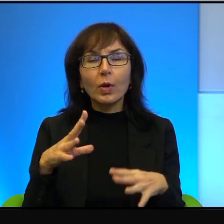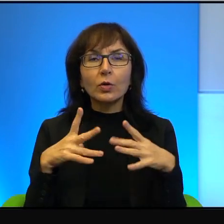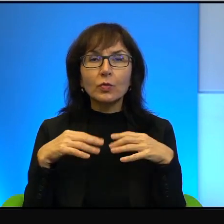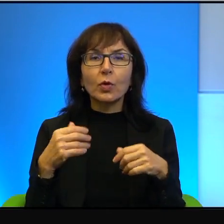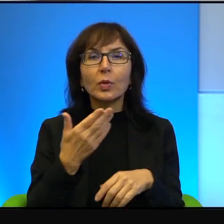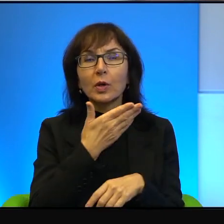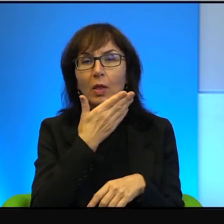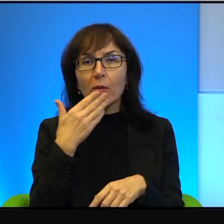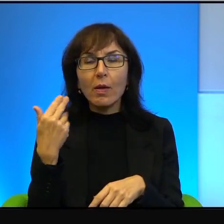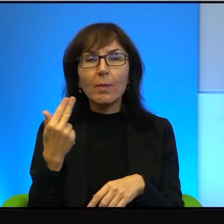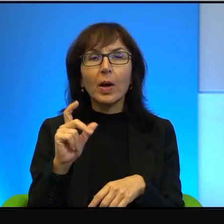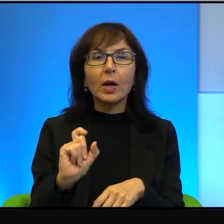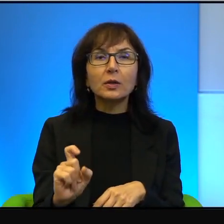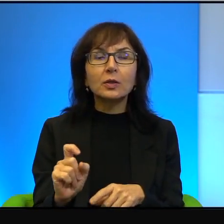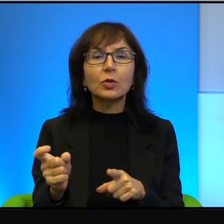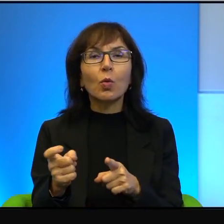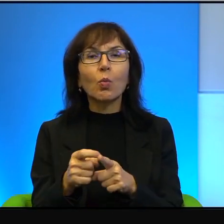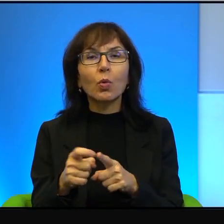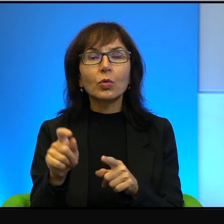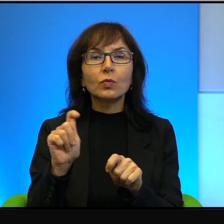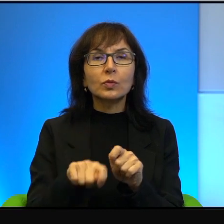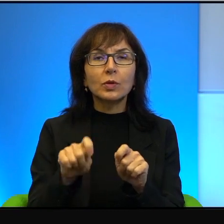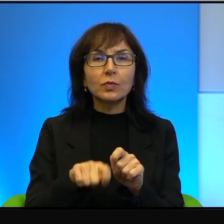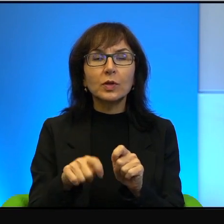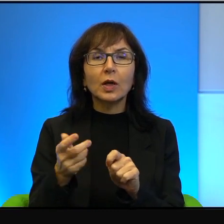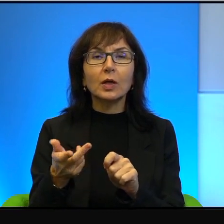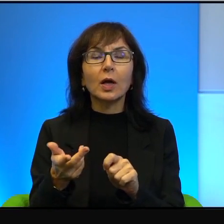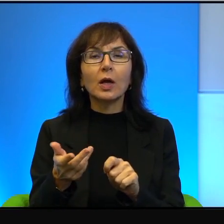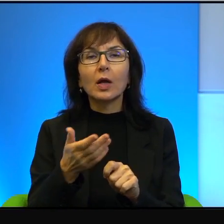żadnych jakichś takich wymyślnych i mniej wymyślnych urządzeń,